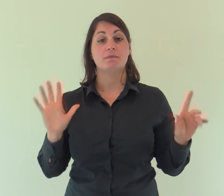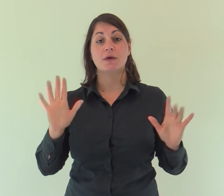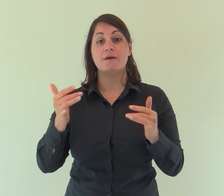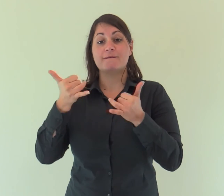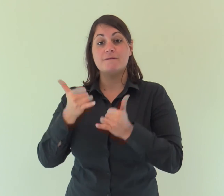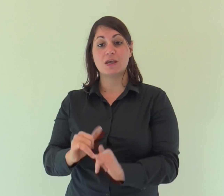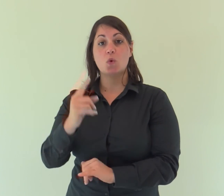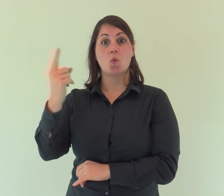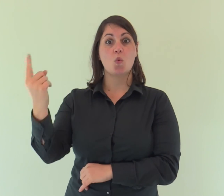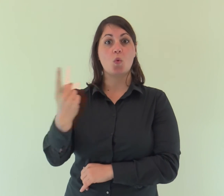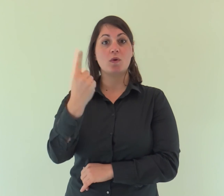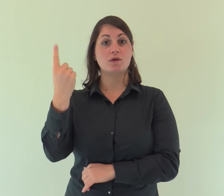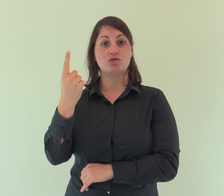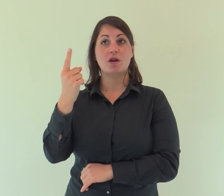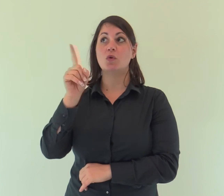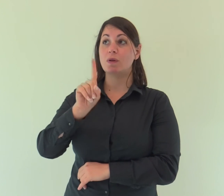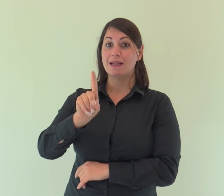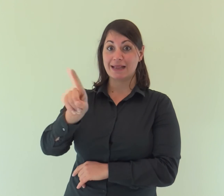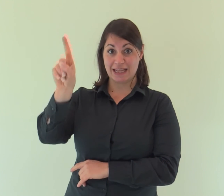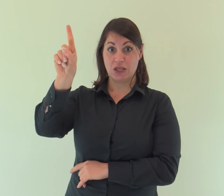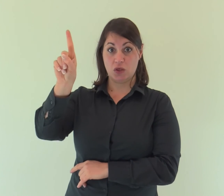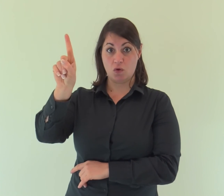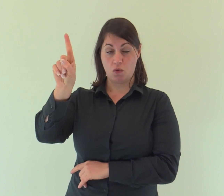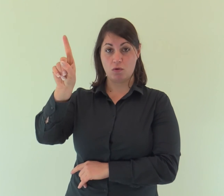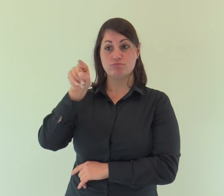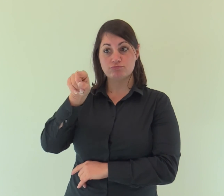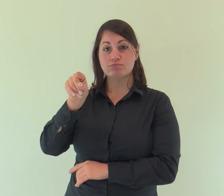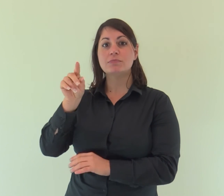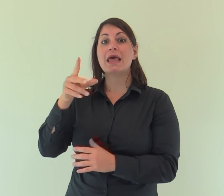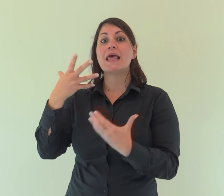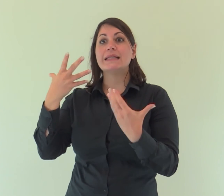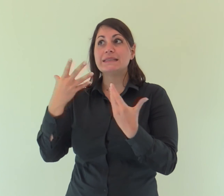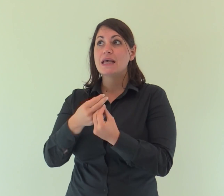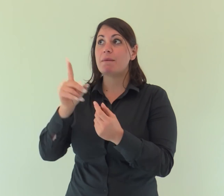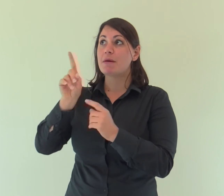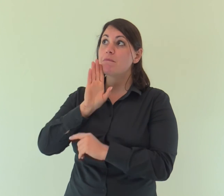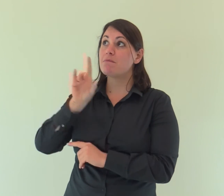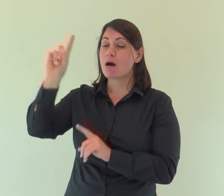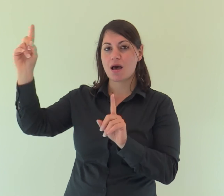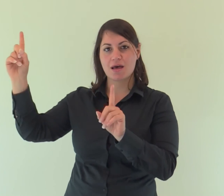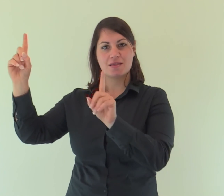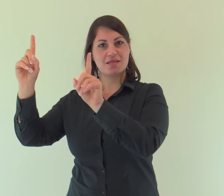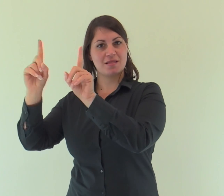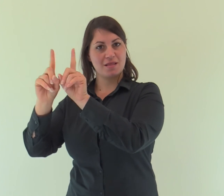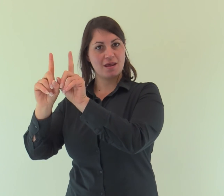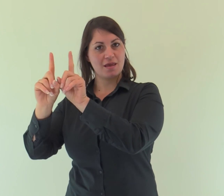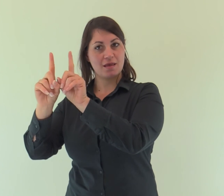il Figlio unigenito, che è Dio ed è nel seno del Padre,